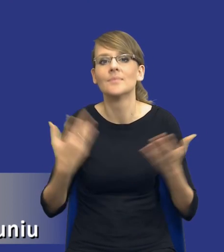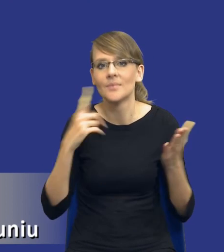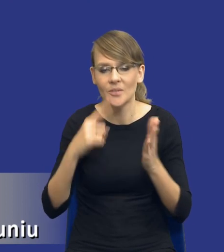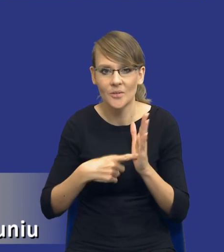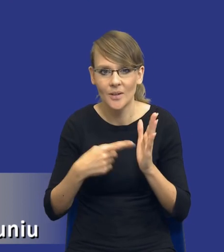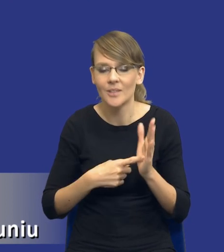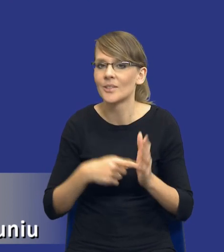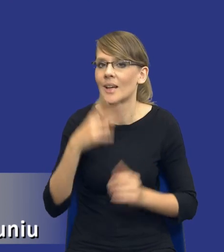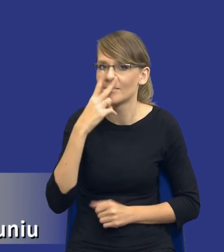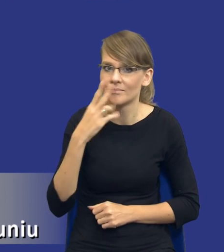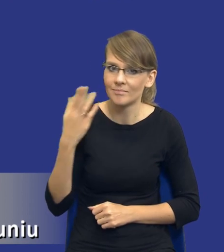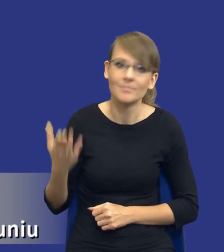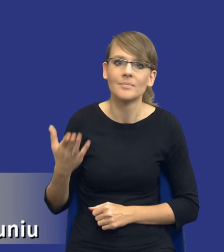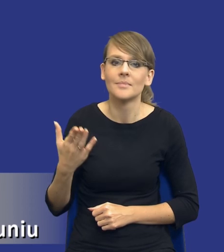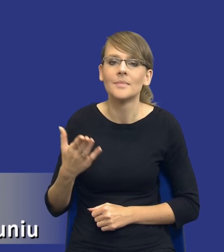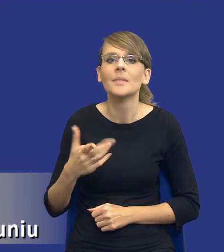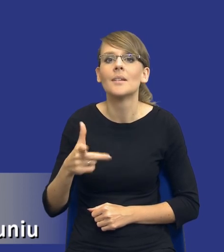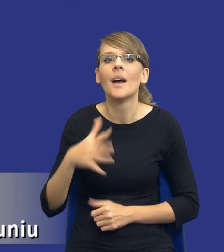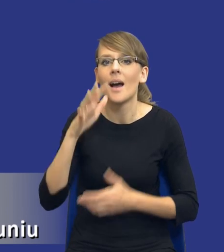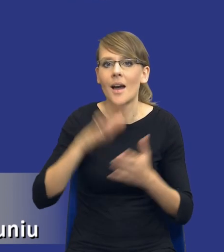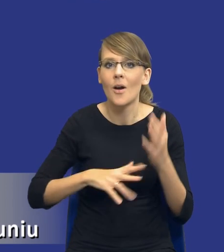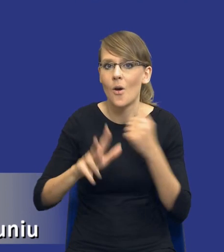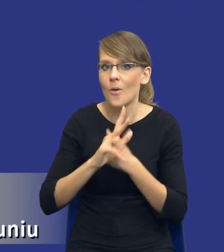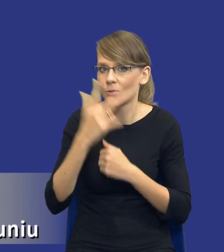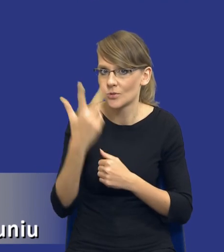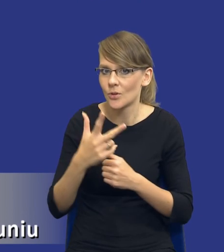zobaczcie artykuł 83 ustęp 1